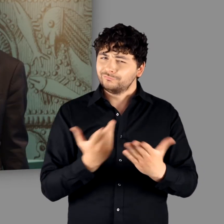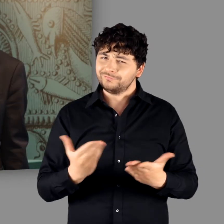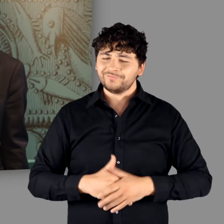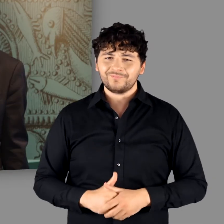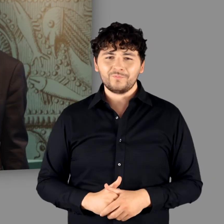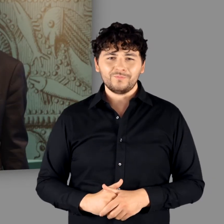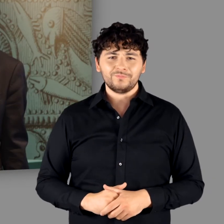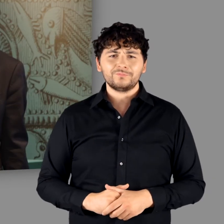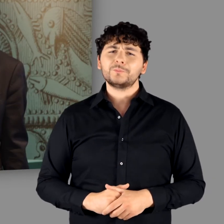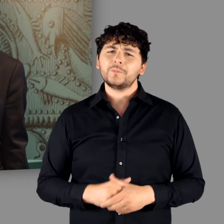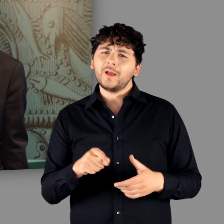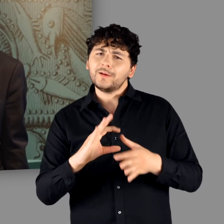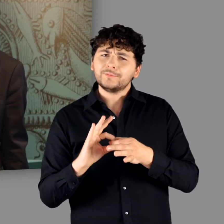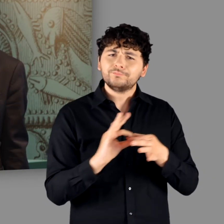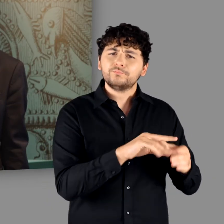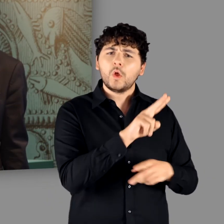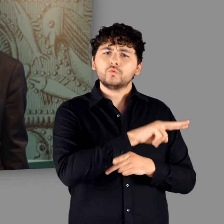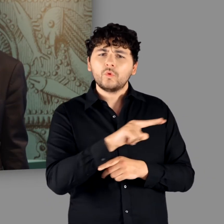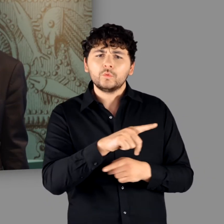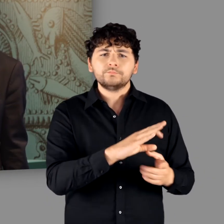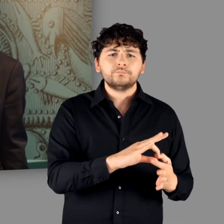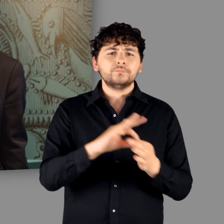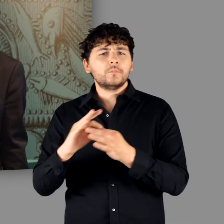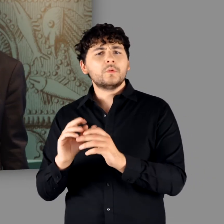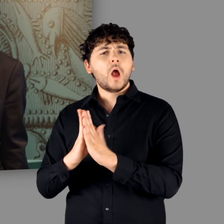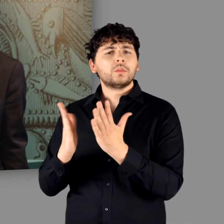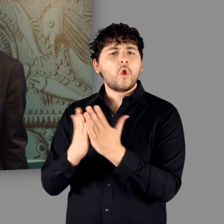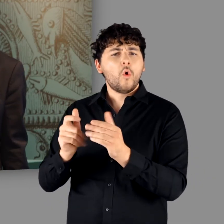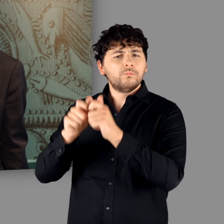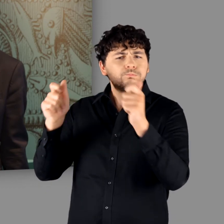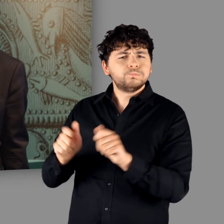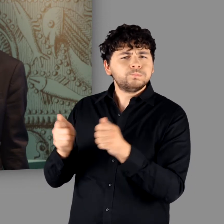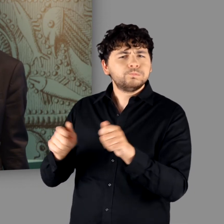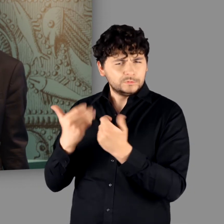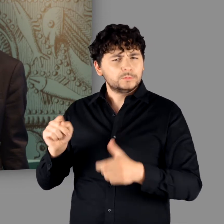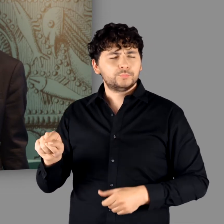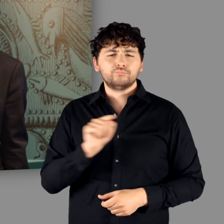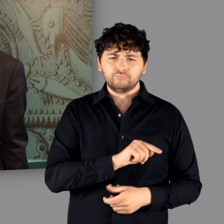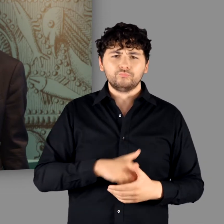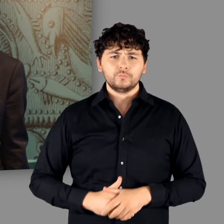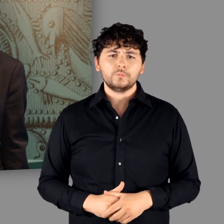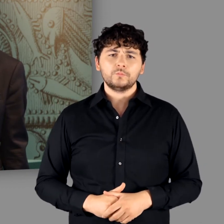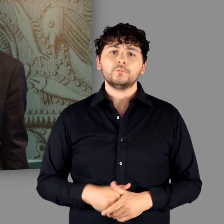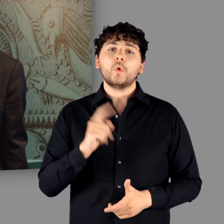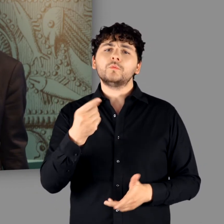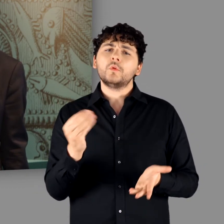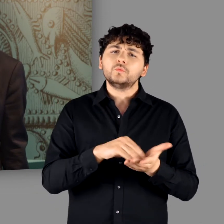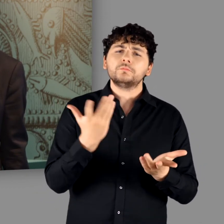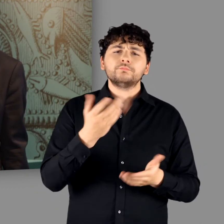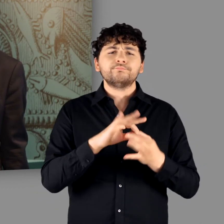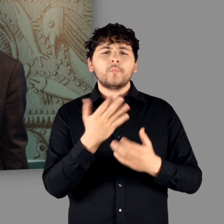Zu unserer Ausstellung ist ein umfangreicher Katalog erschienen. Außerdem erwartet Sie ein Multimedia-Guide,